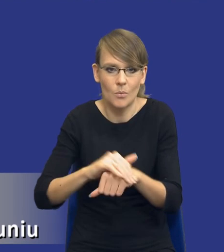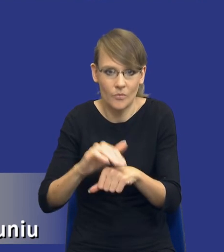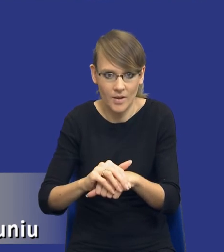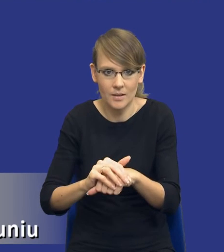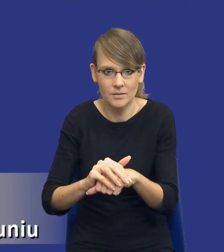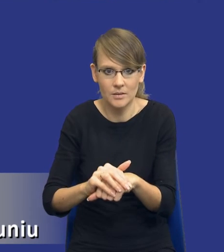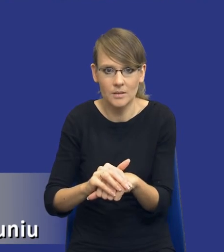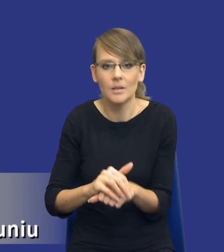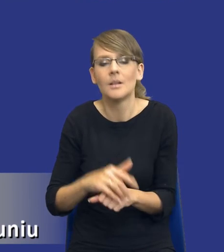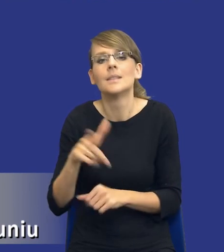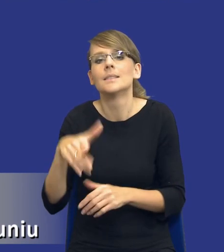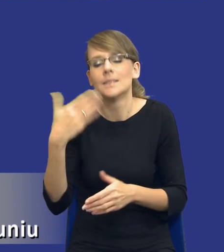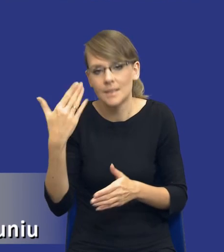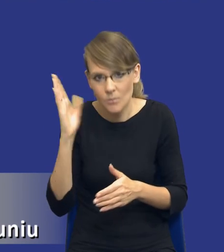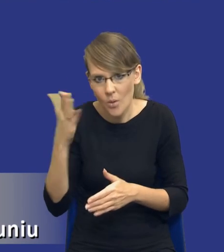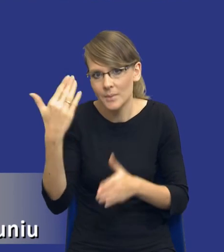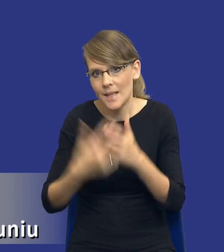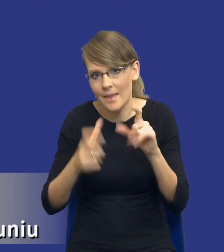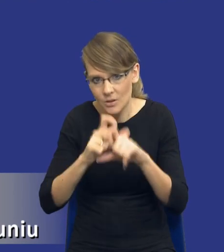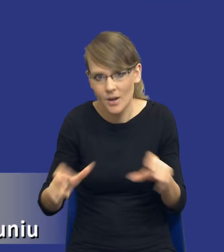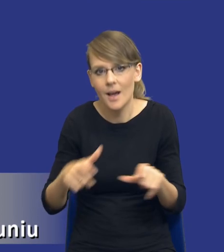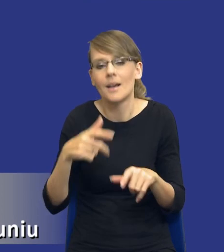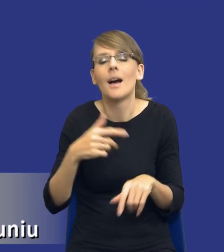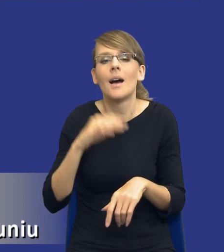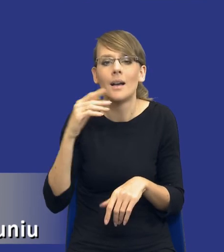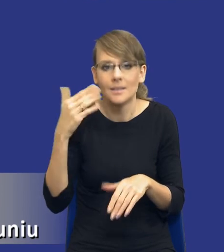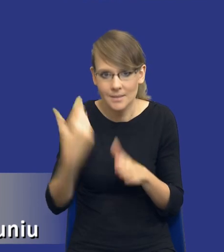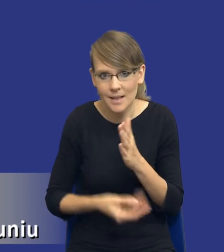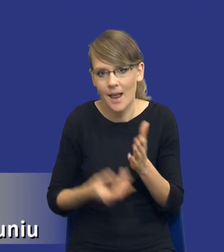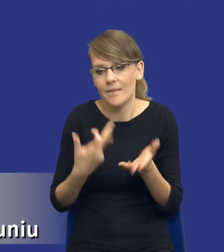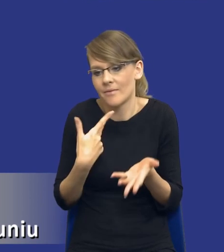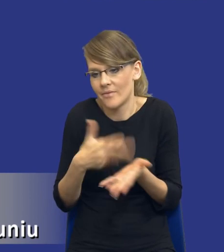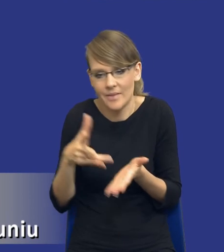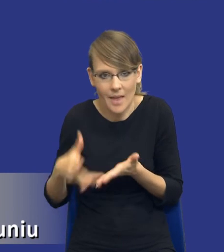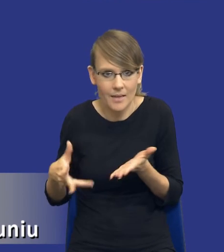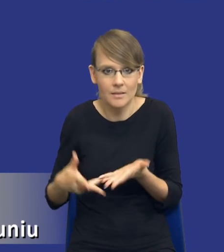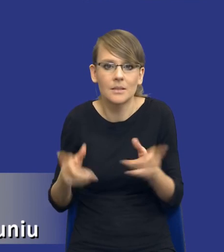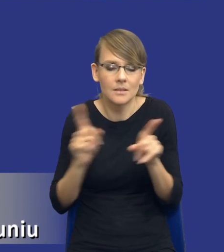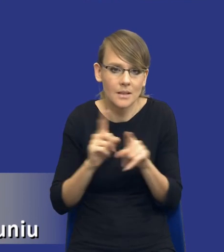Stracę czas, stracę jakieś koszty, które już zamawiający poniósł. Być może koszty poniosą też wykonawcy, w